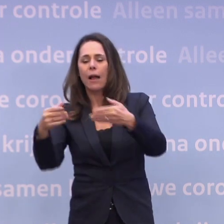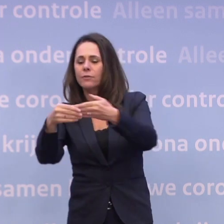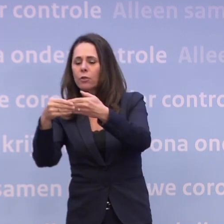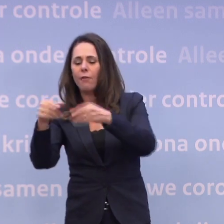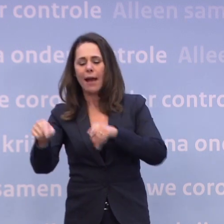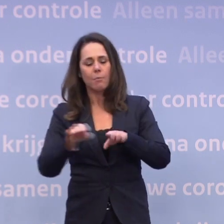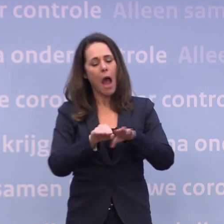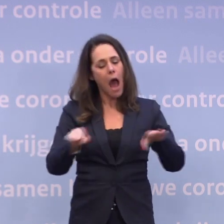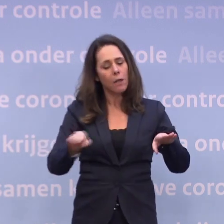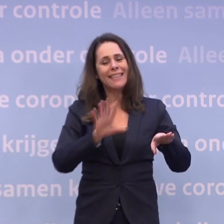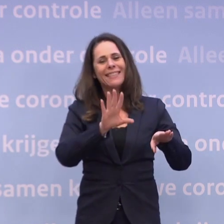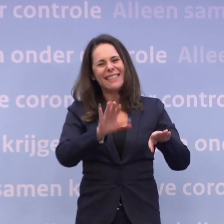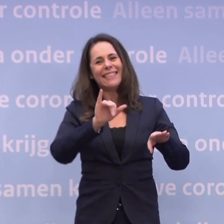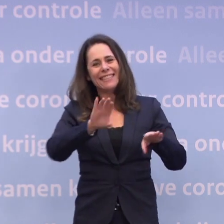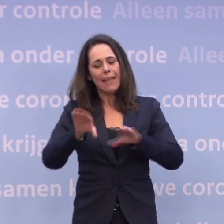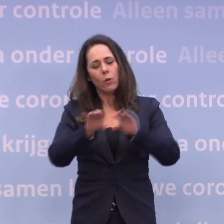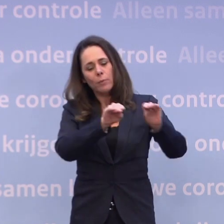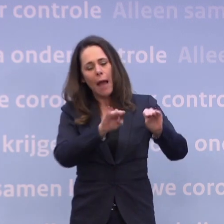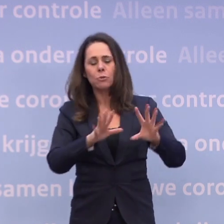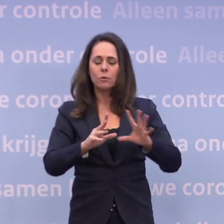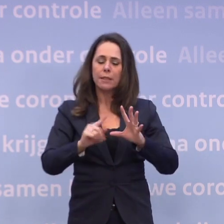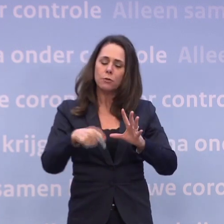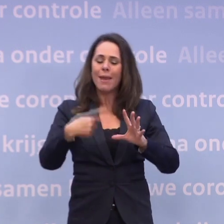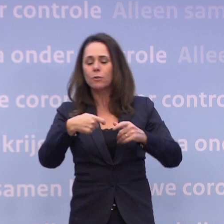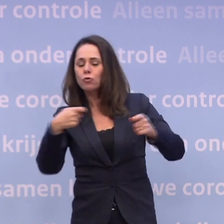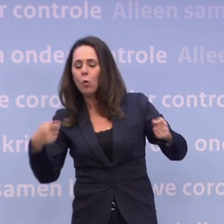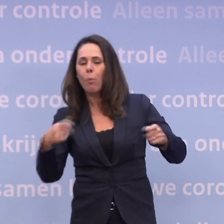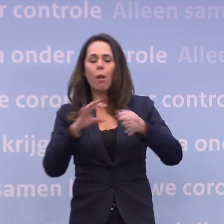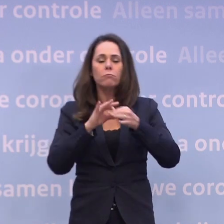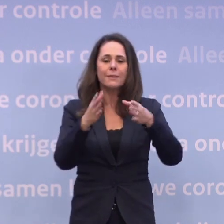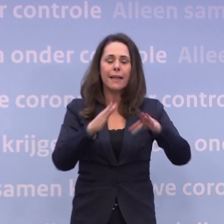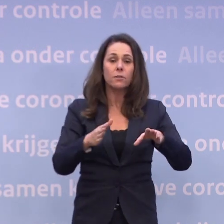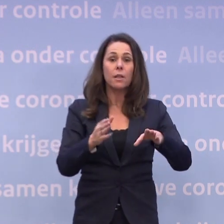...maar we zitten wel op die 10 ic's, dus misschien kan er weer iets... ...en kunnen we kijken naar versoepelingen rond kerst.